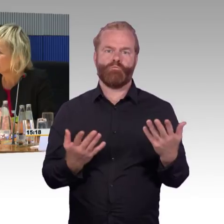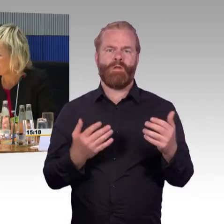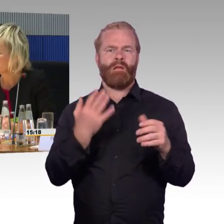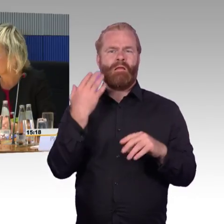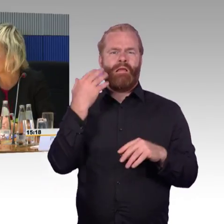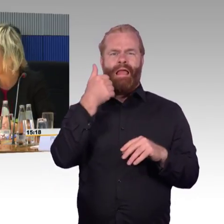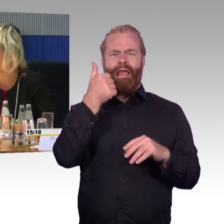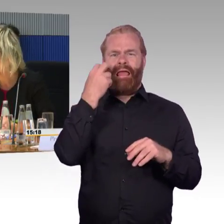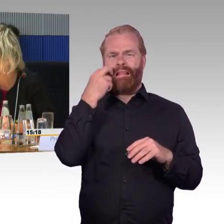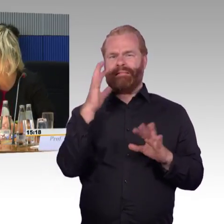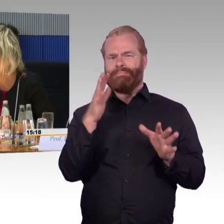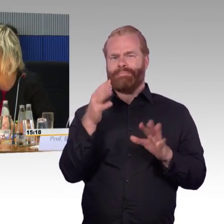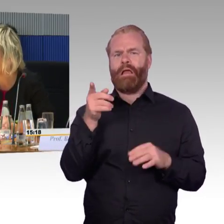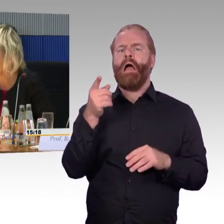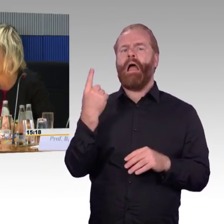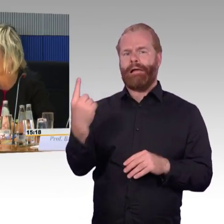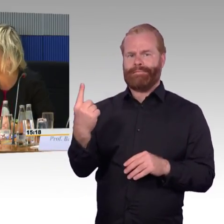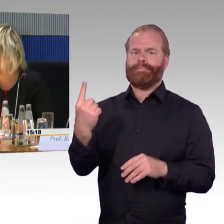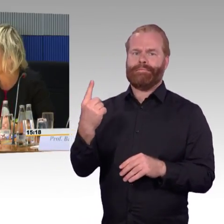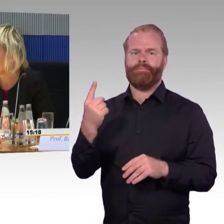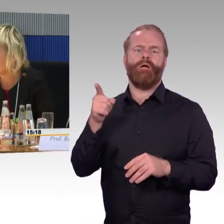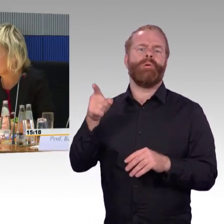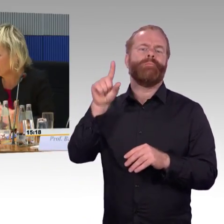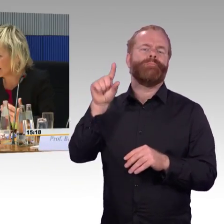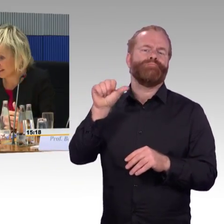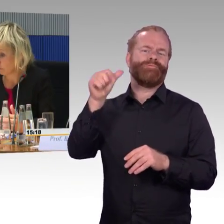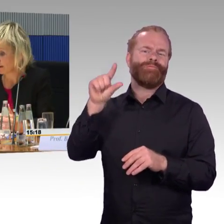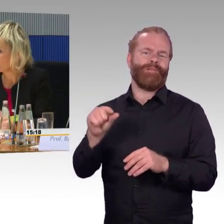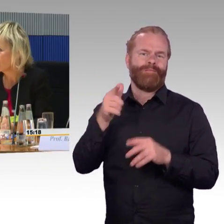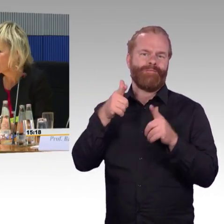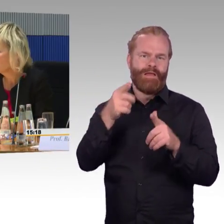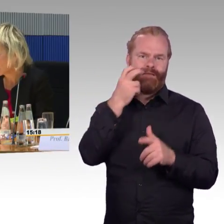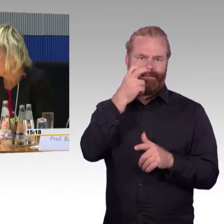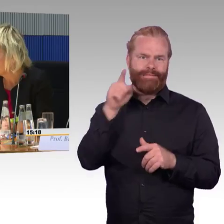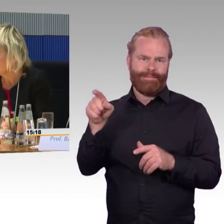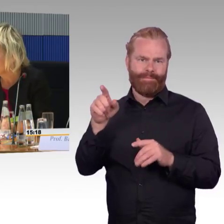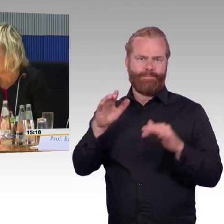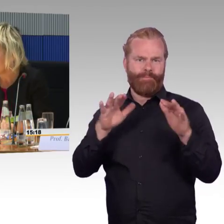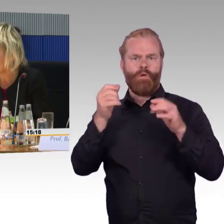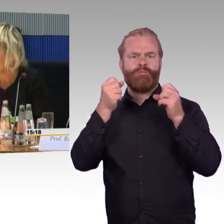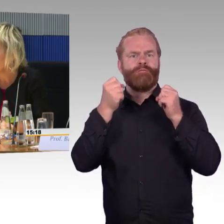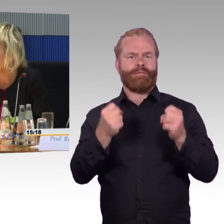Sie hatten die Frage der alten Züge, bei älteren Zugmodellen sind andere Rahmenbedingungen